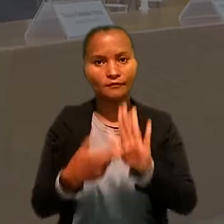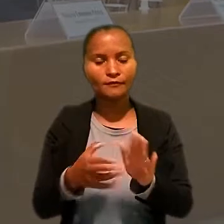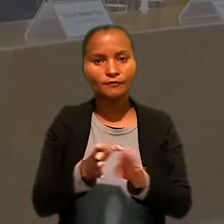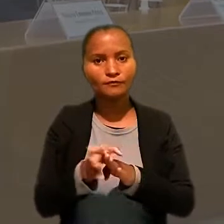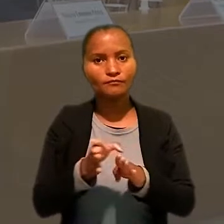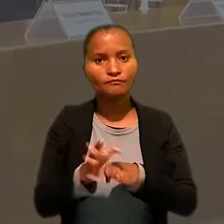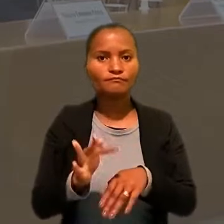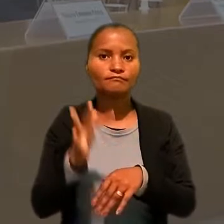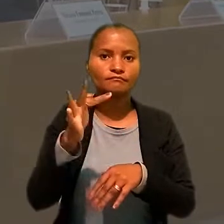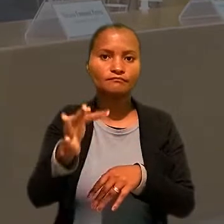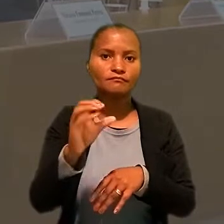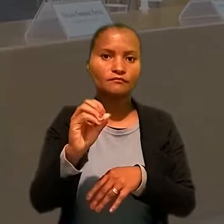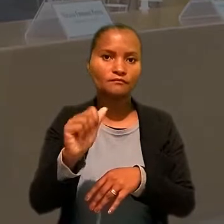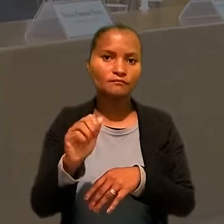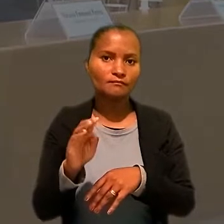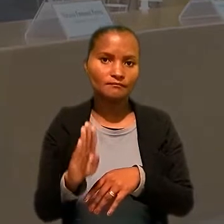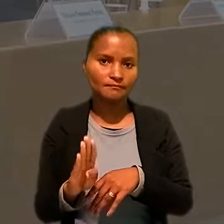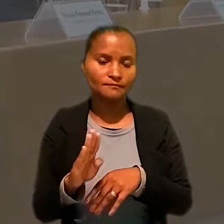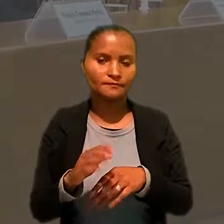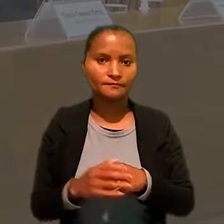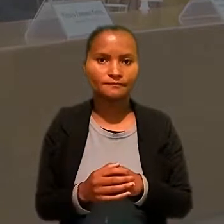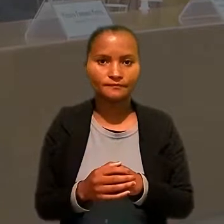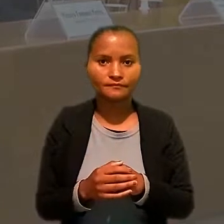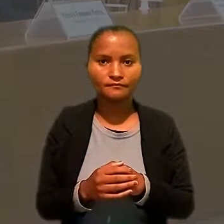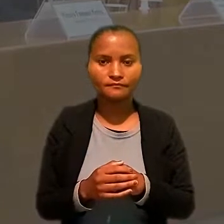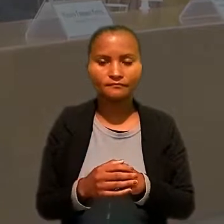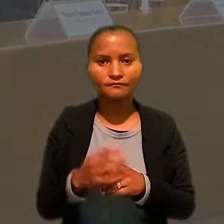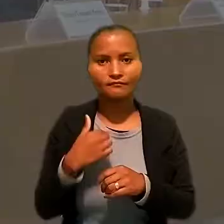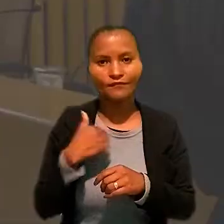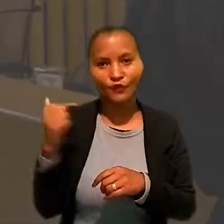como representante do Conselho Federal da Ordem dos Advogados do Brasil.